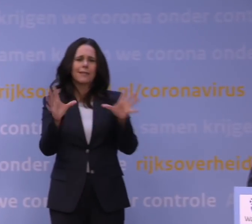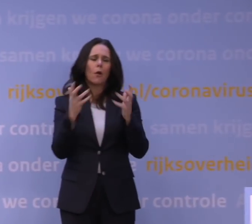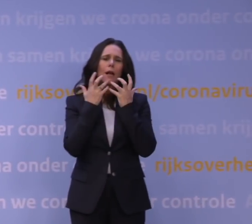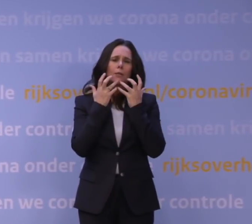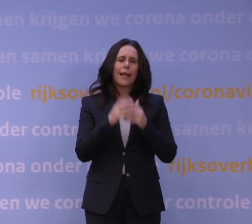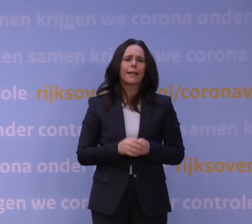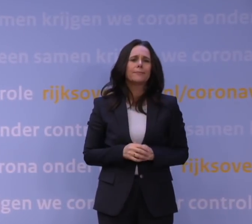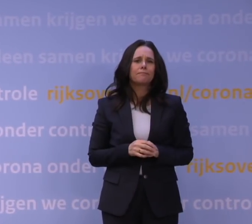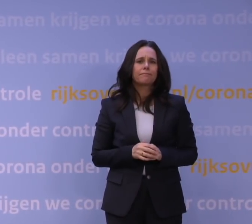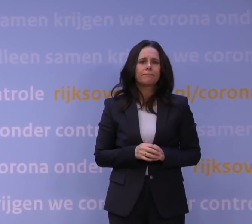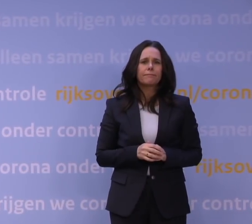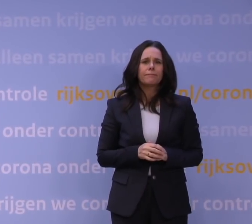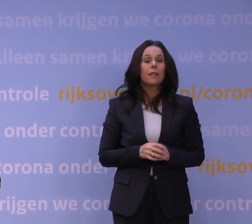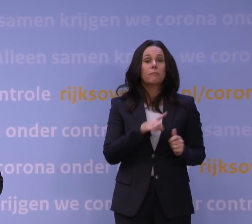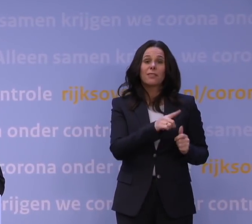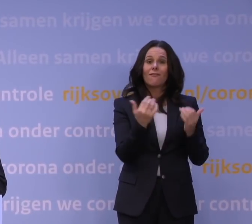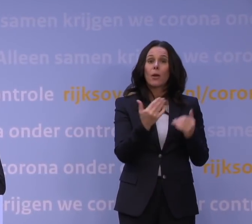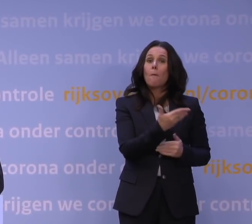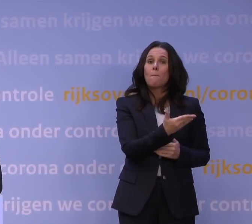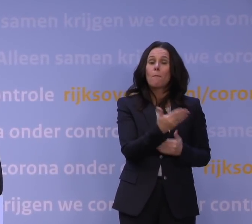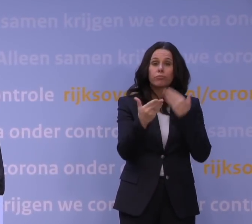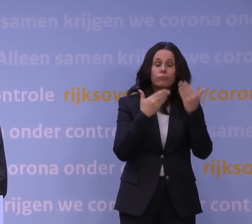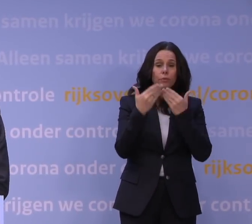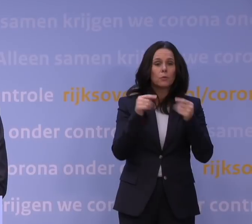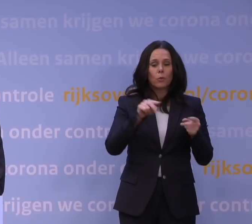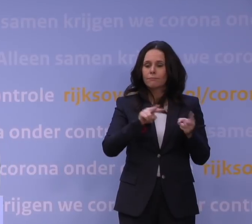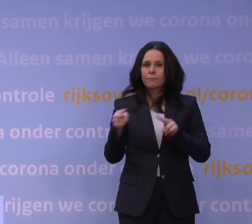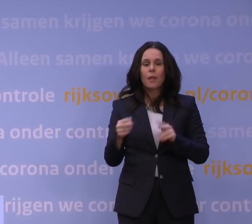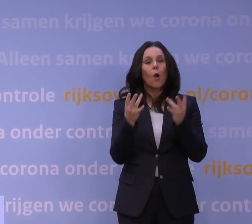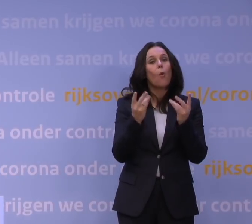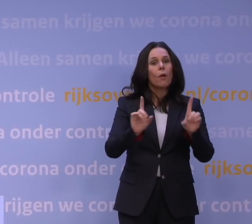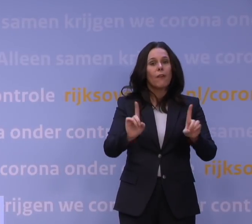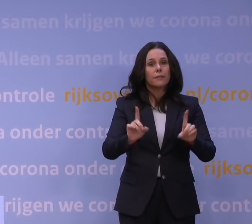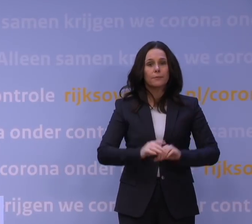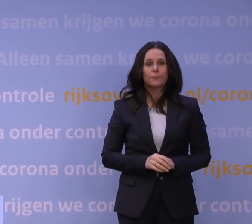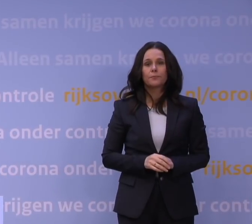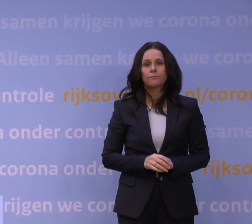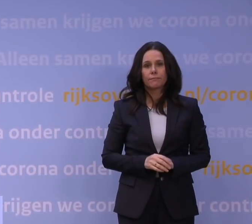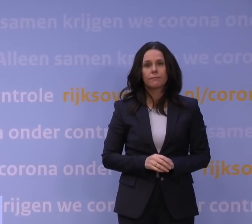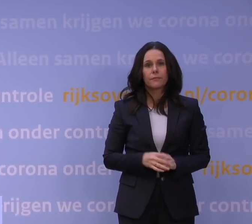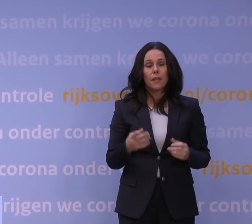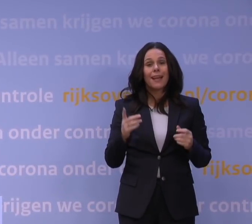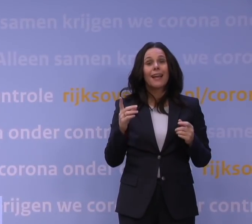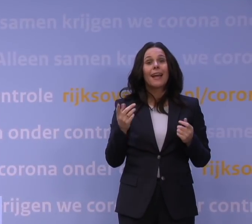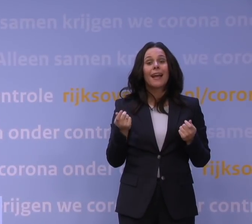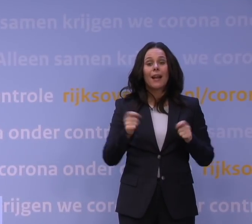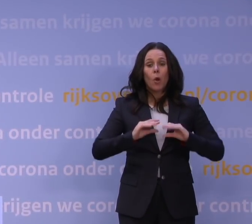Dat was het waarom. En dan nu over tot het hoe en wat. De nieuwe lockdown gaat in per morgenochtend